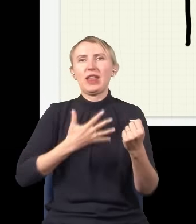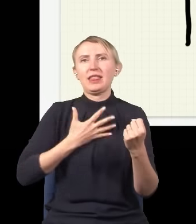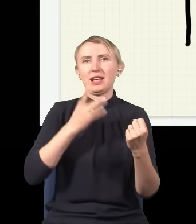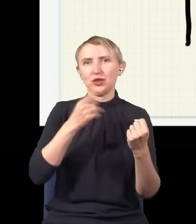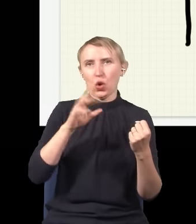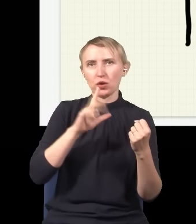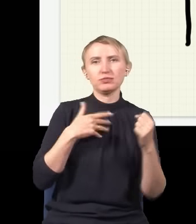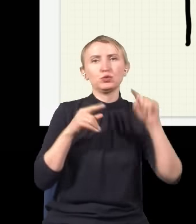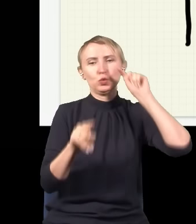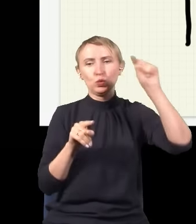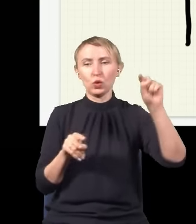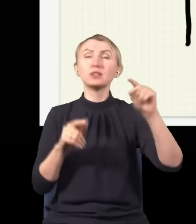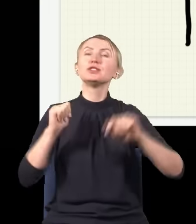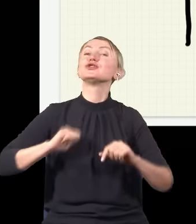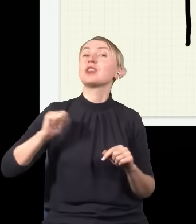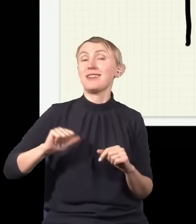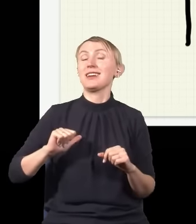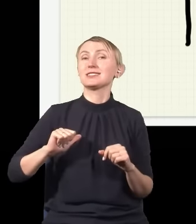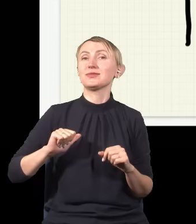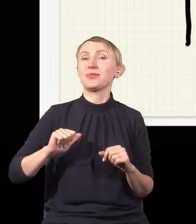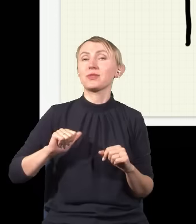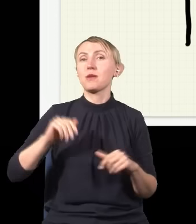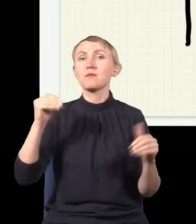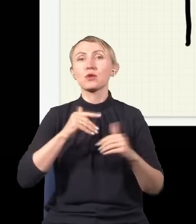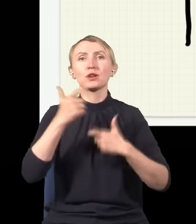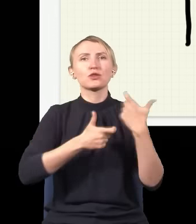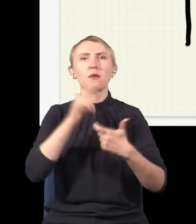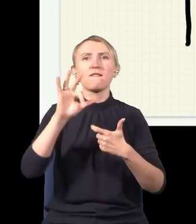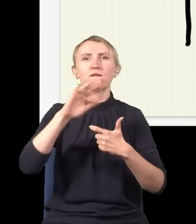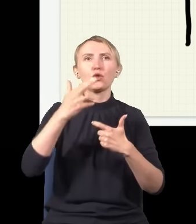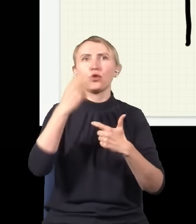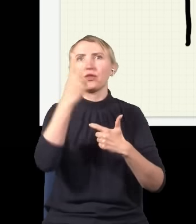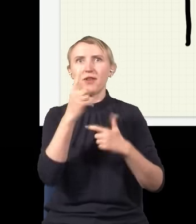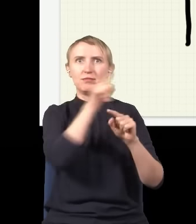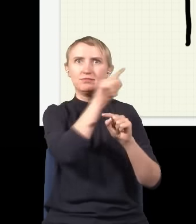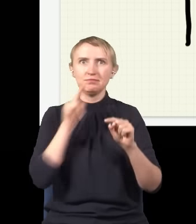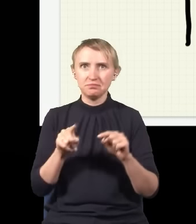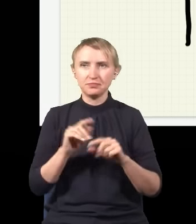drugi tutaj, i czekać, czy przypadkiem nie złapię dwóch fotonów w dwóch miejscach. I okaże się tak: